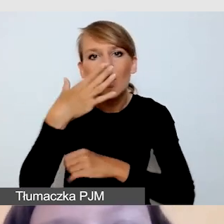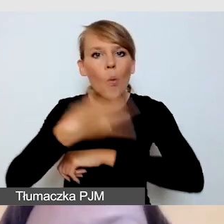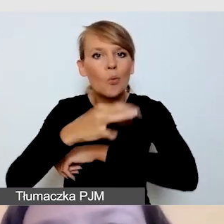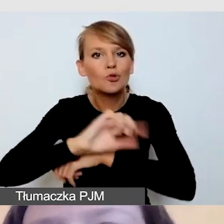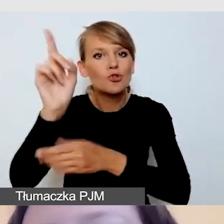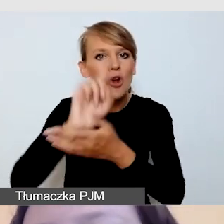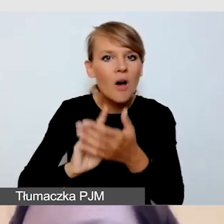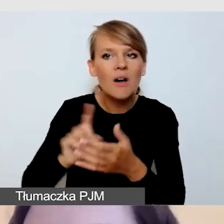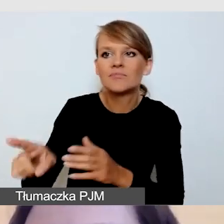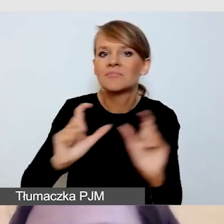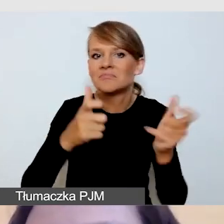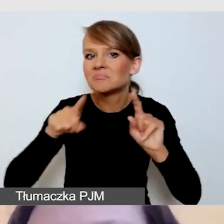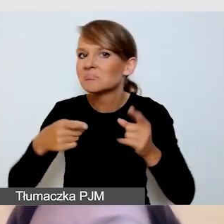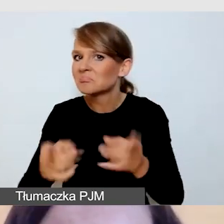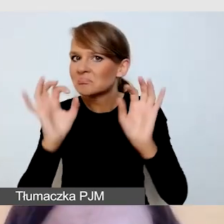Tu mogę się podzielić z państwem